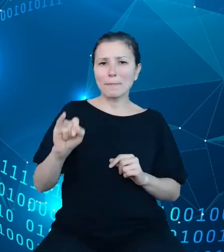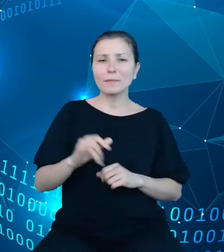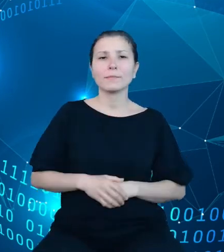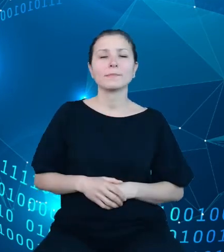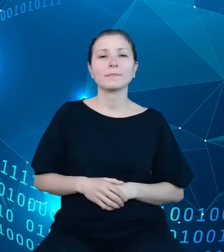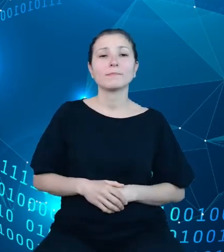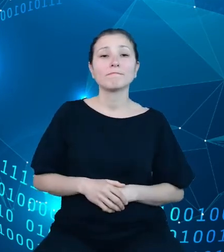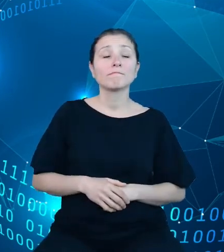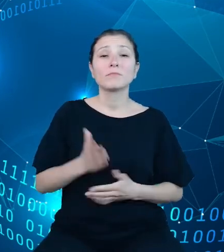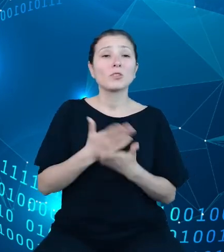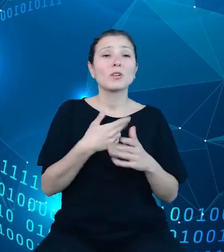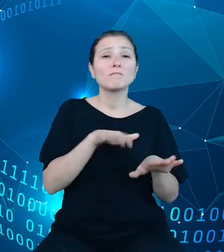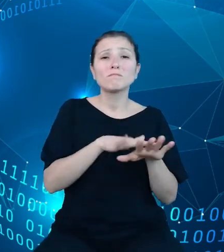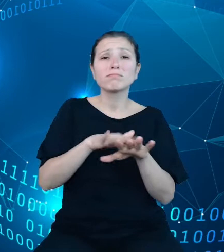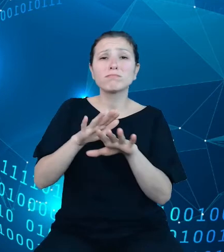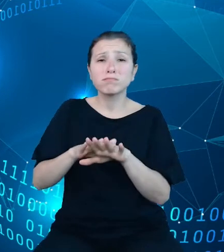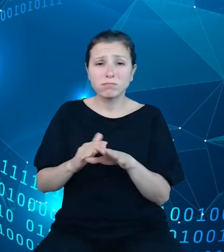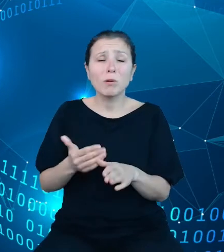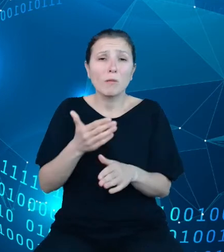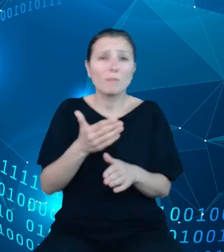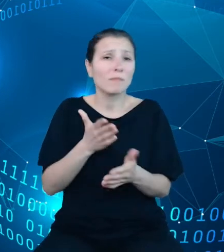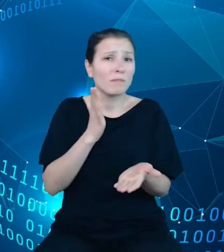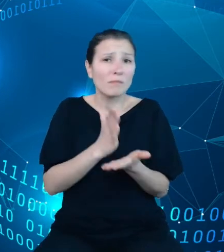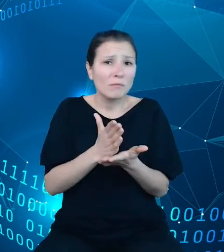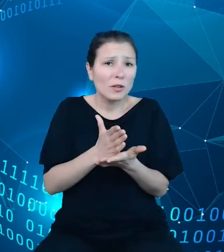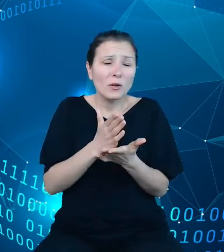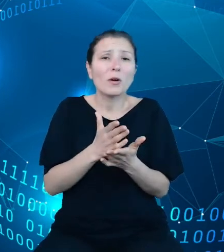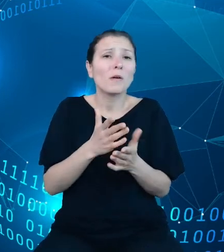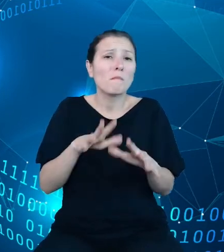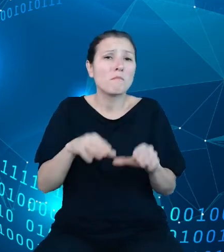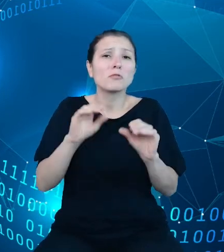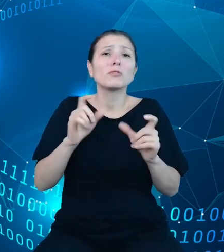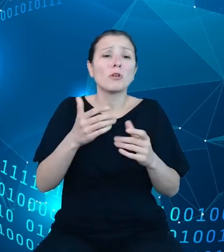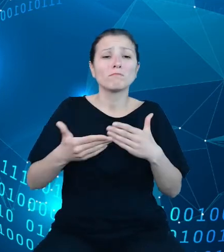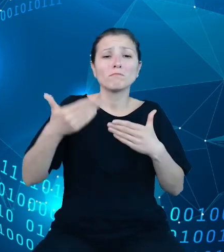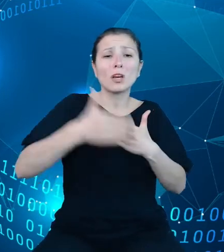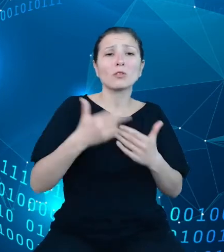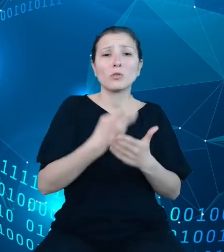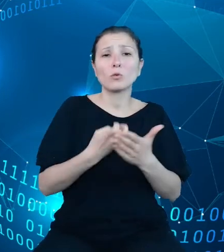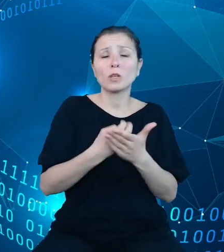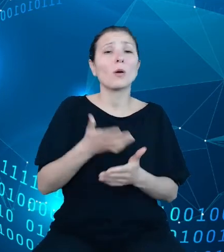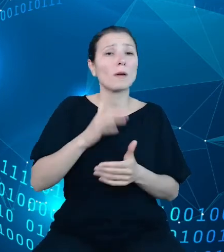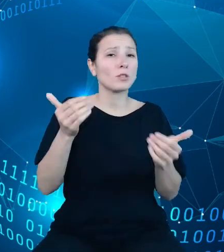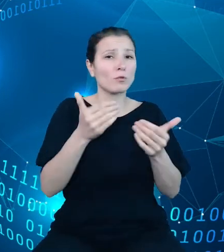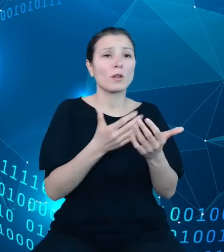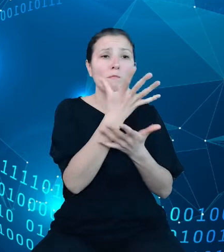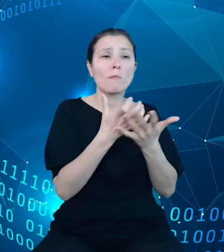w końcu lutego będzie można przejrzeć i pobrać do ponownego wykorzystania z witryny API DBW. Dzięki wykorzystaniu danych z obszaru